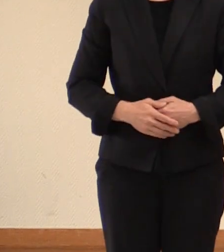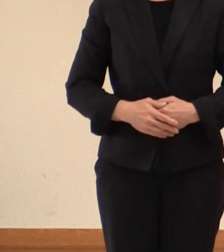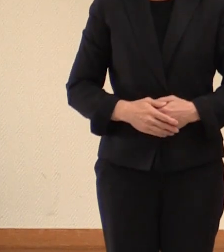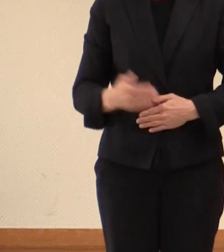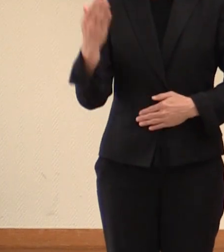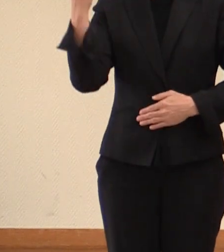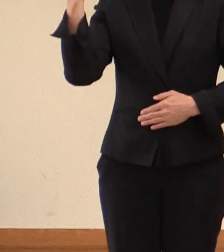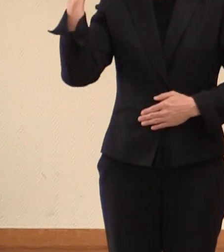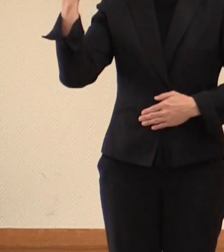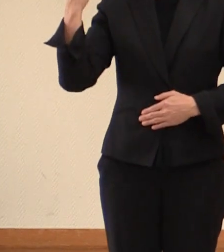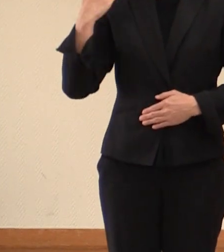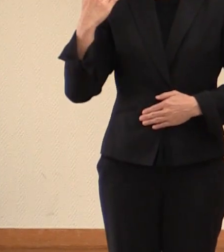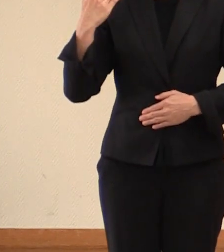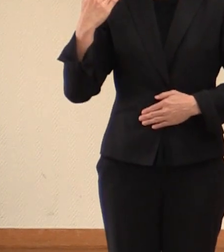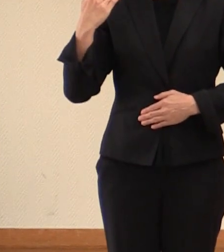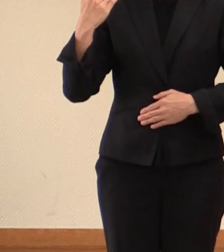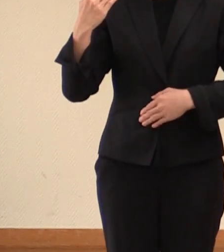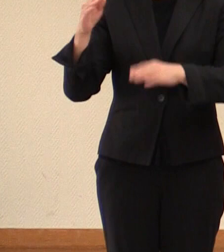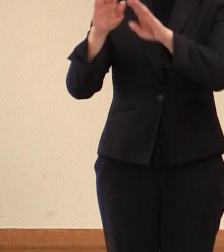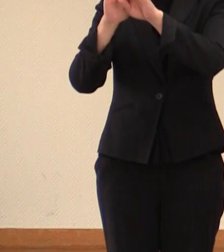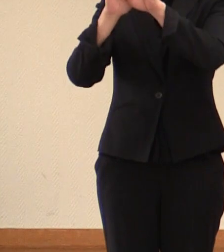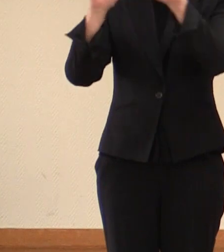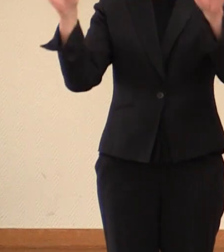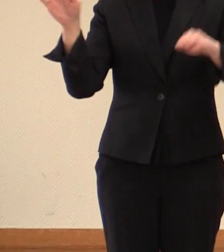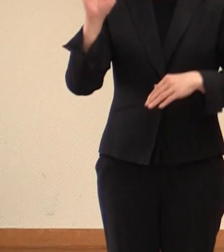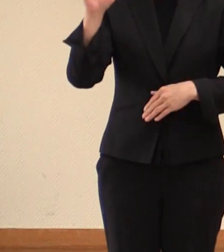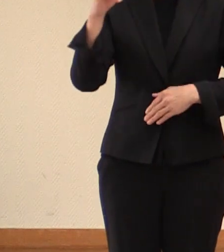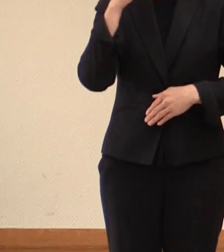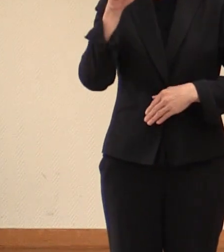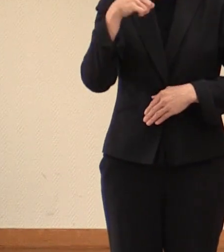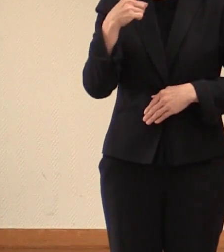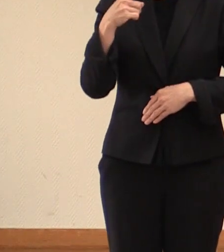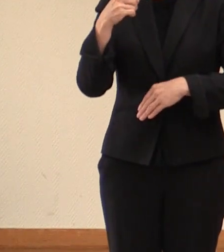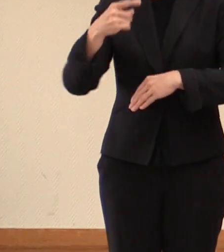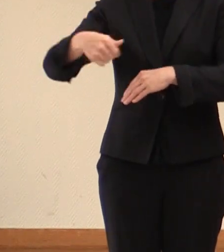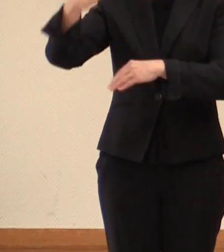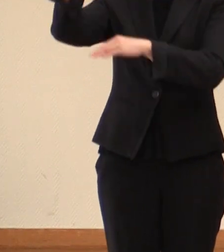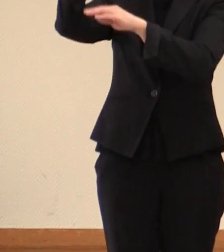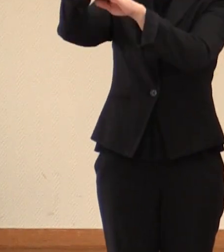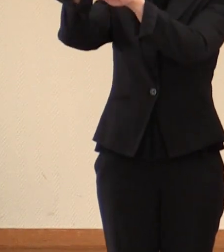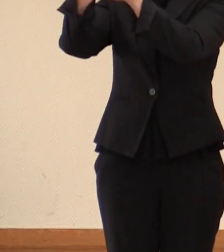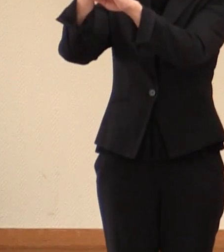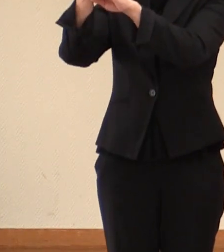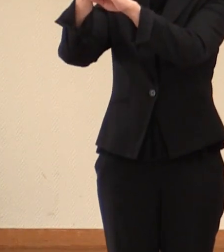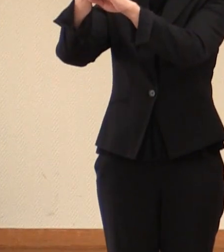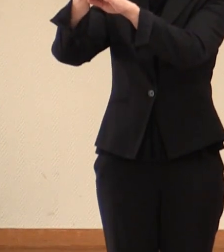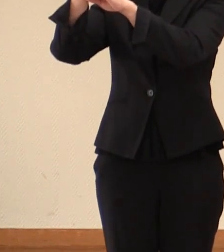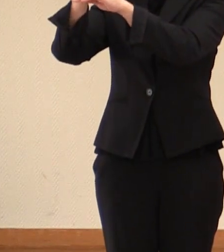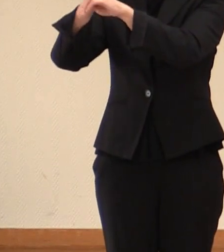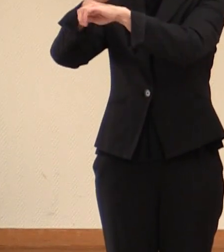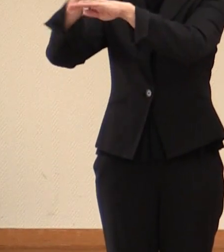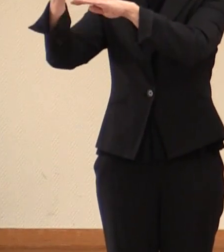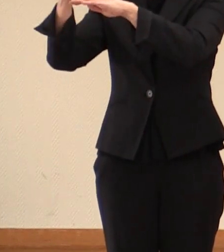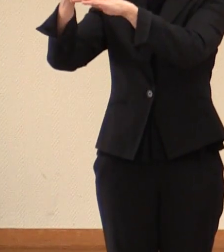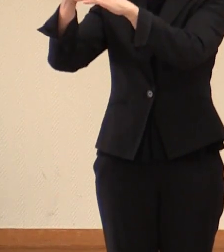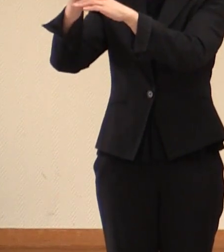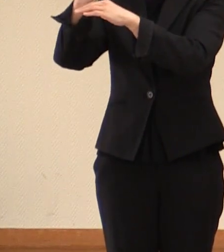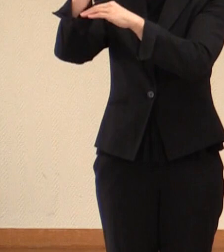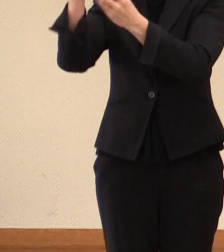先ほど開催をされました 松野官房長官の 閣議後 会見におきまして、